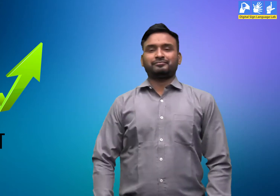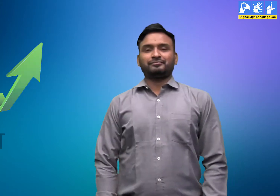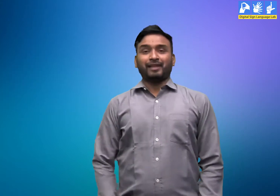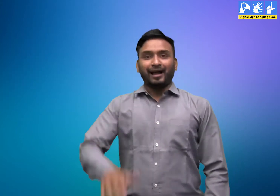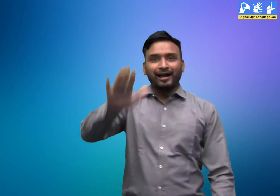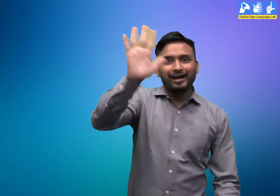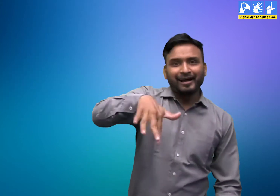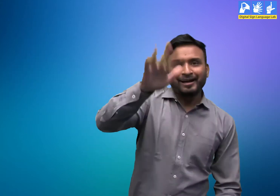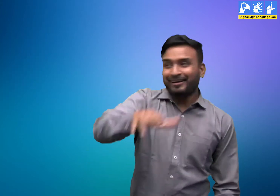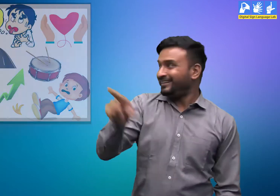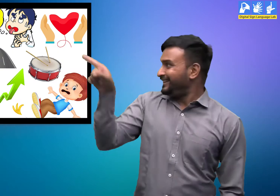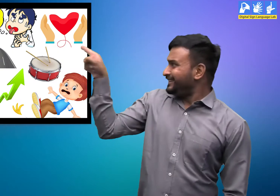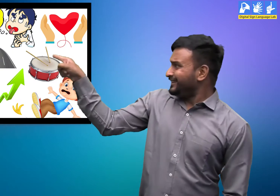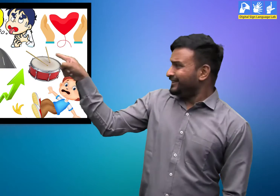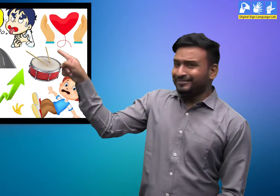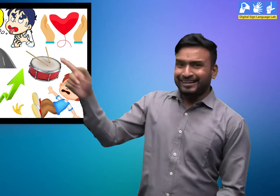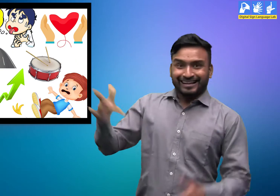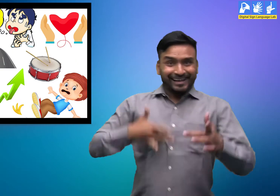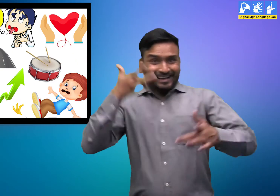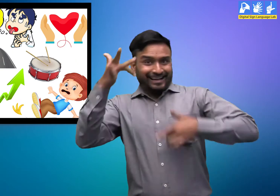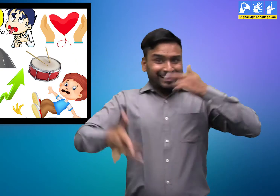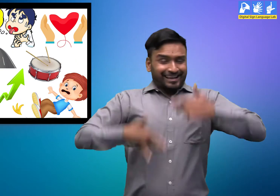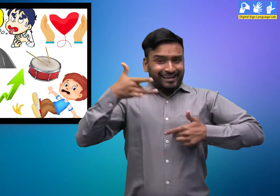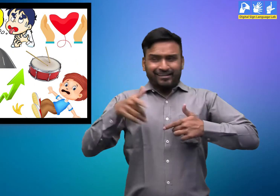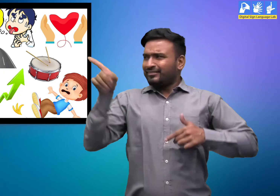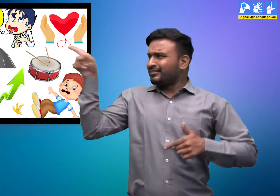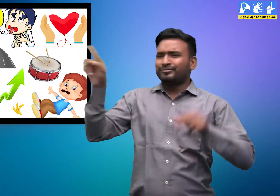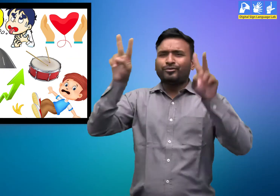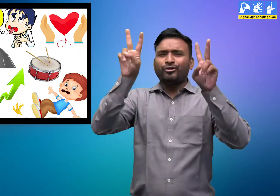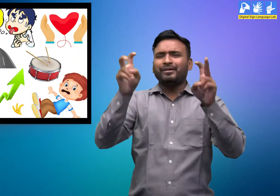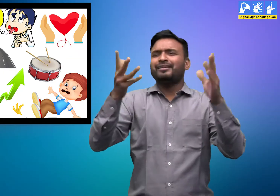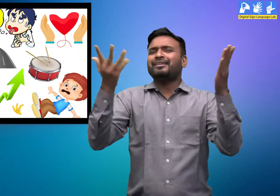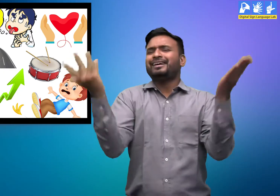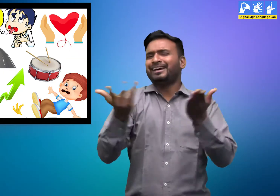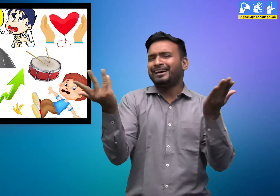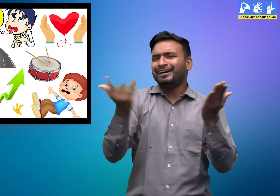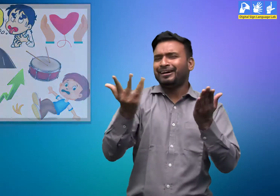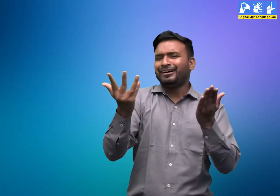हलो! ये तस्वीर कितनी रोचक है। इसका विषय क्या है?